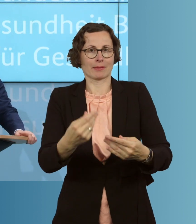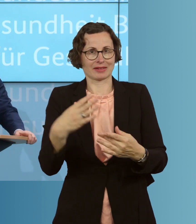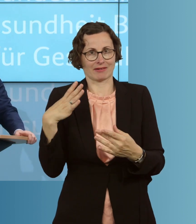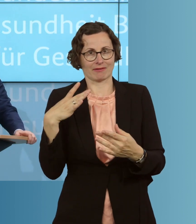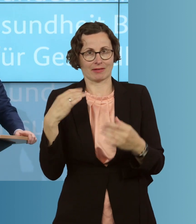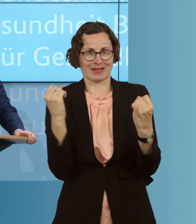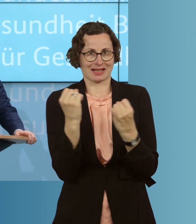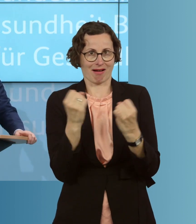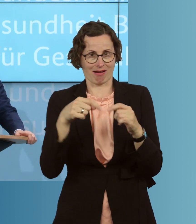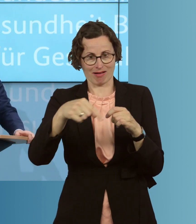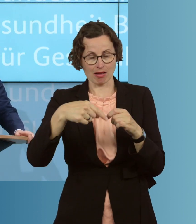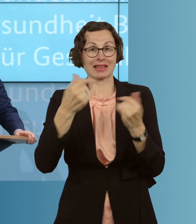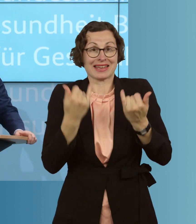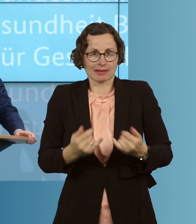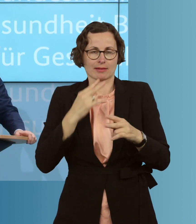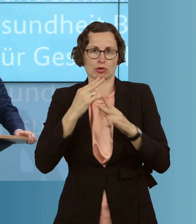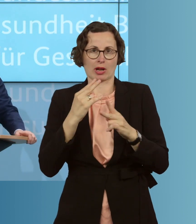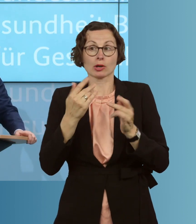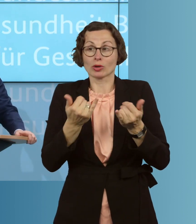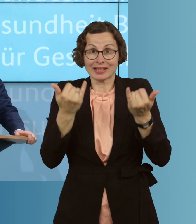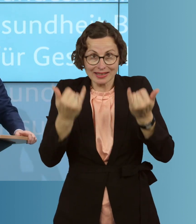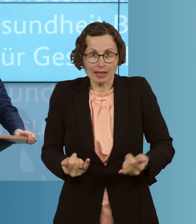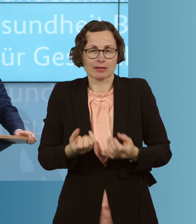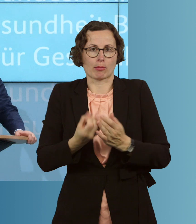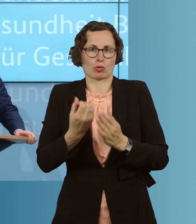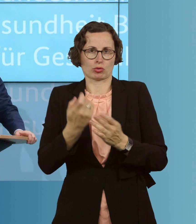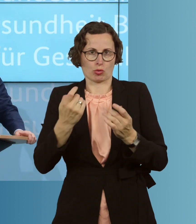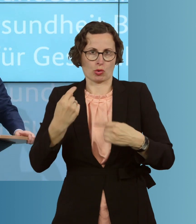zu bestellen. Sie werden nämlich jetzt begonnen, zu produzieren. Wir machen